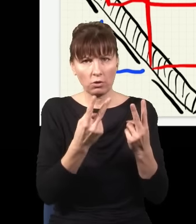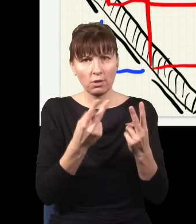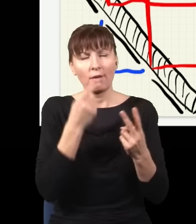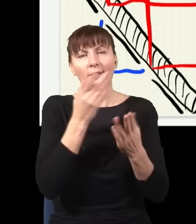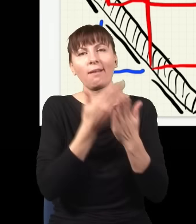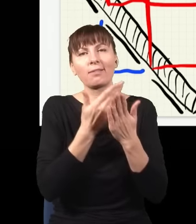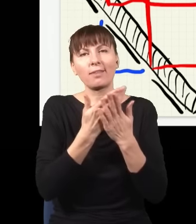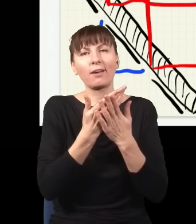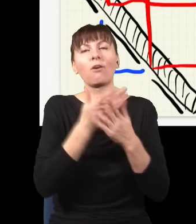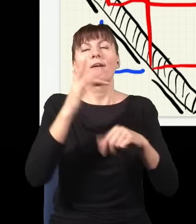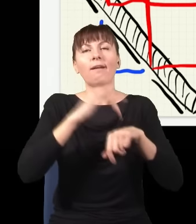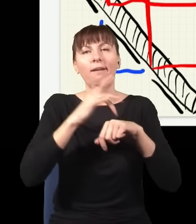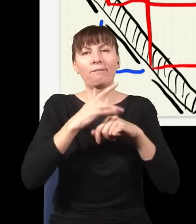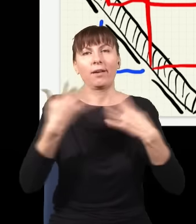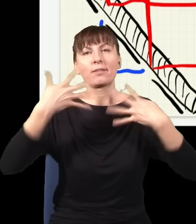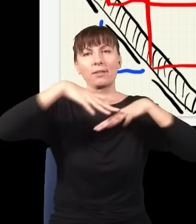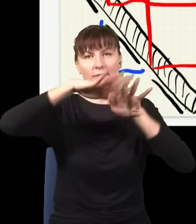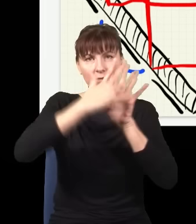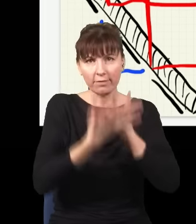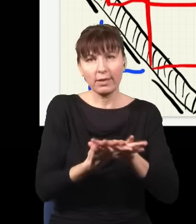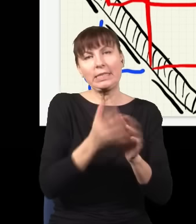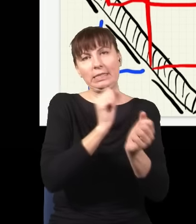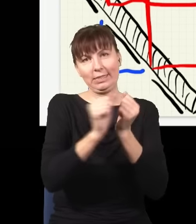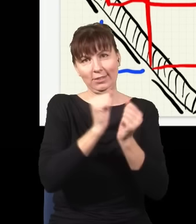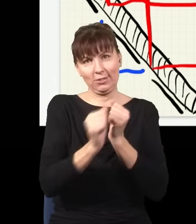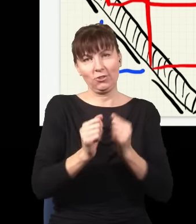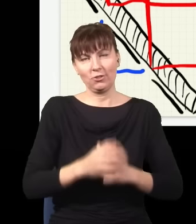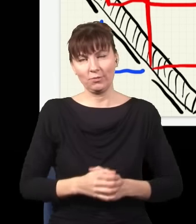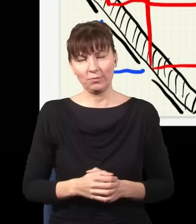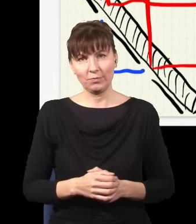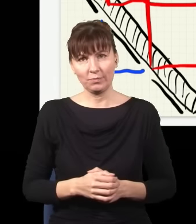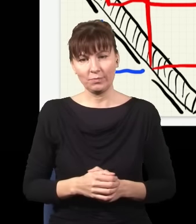bo sprawdzając, zaburzam zachowanie mojego fotonu.